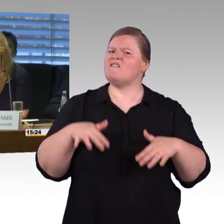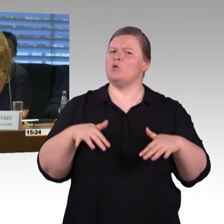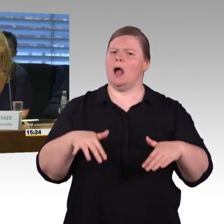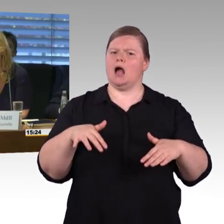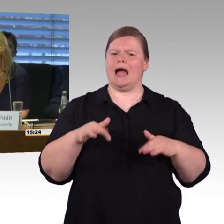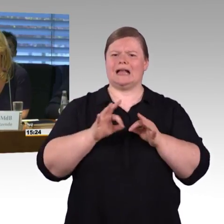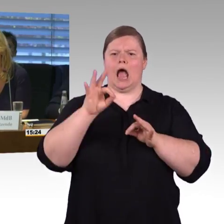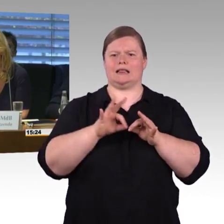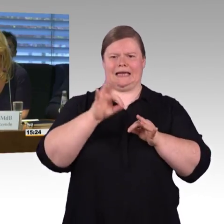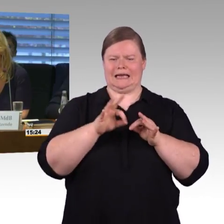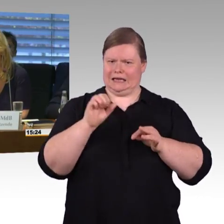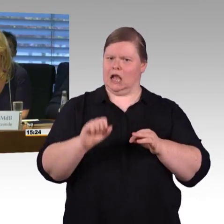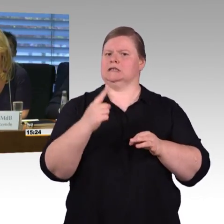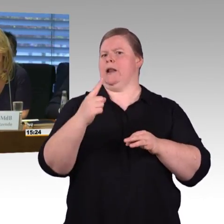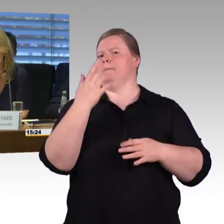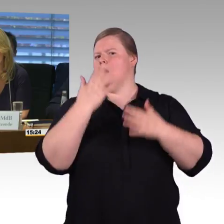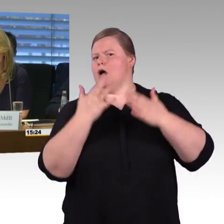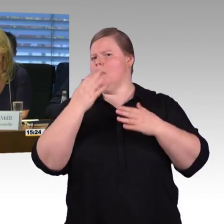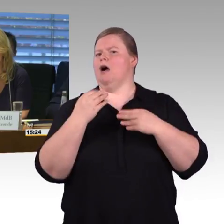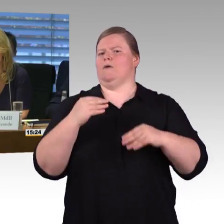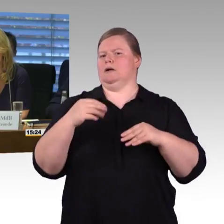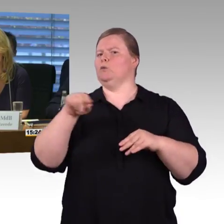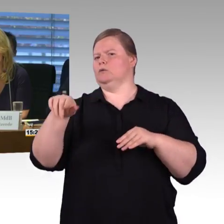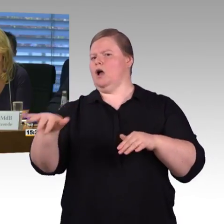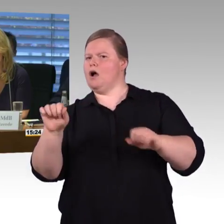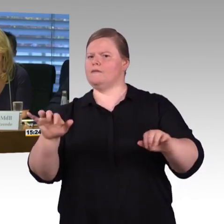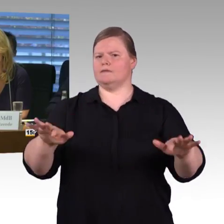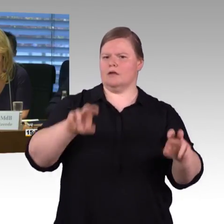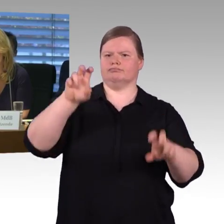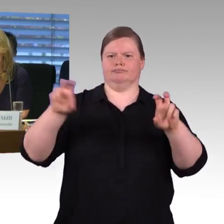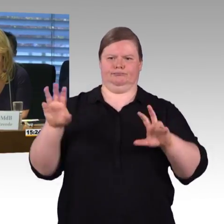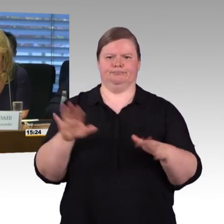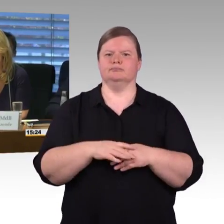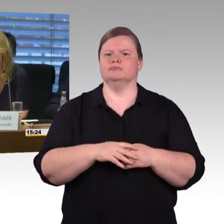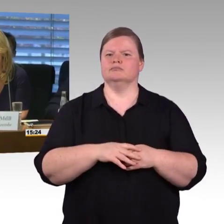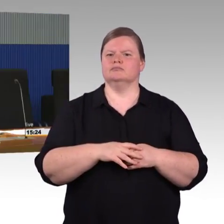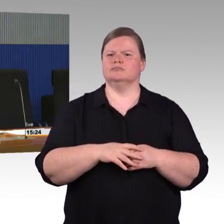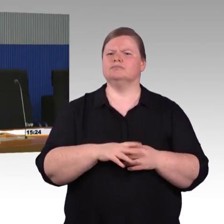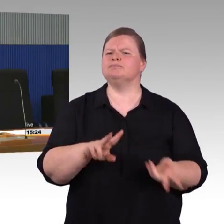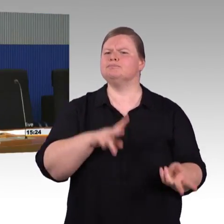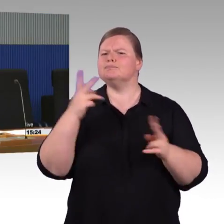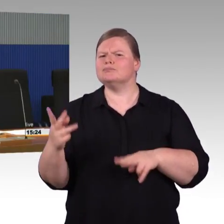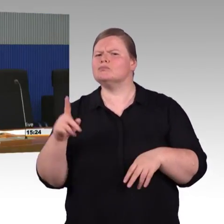(Rednerwechsel) Genau, es ist so, dass die TSI PRM, die mit den Behindertenverbänden in Europa entstanden ist,